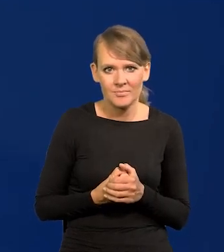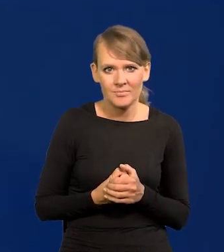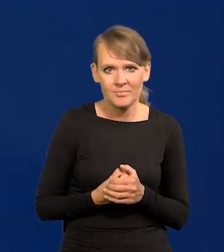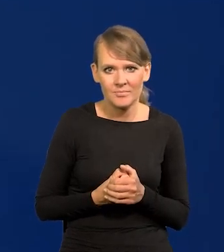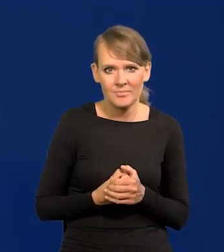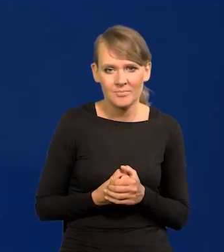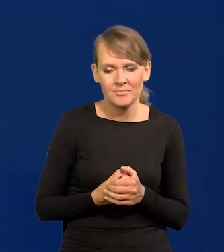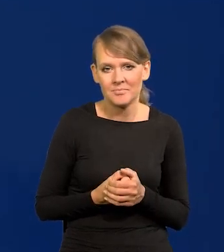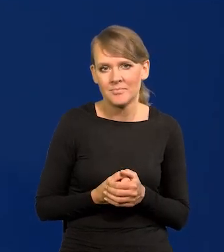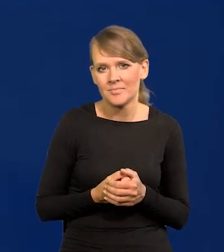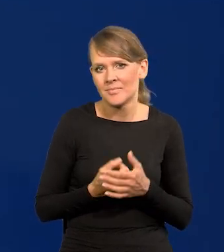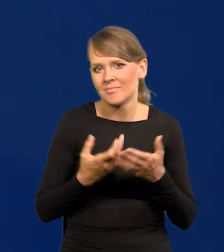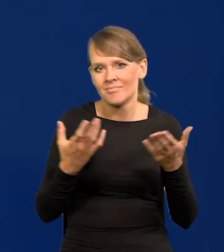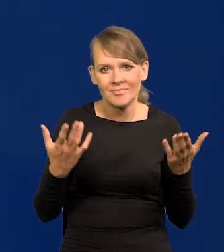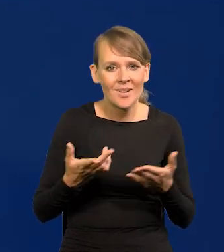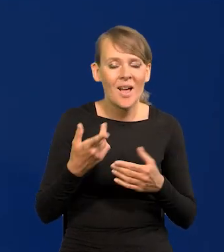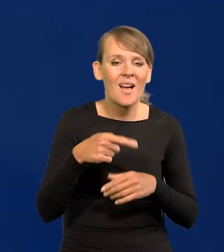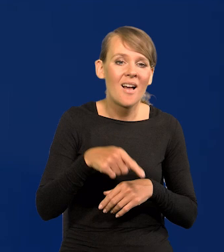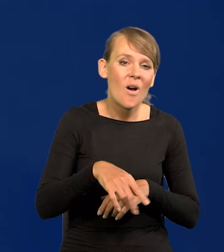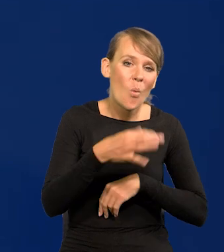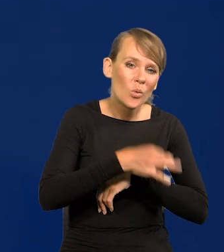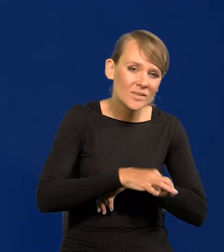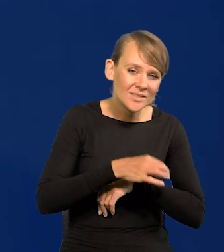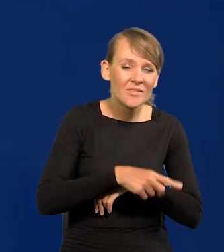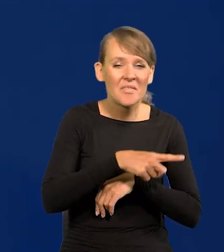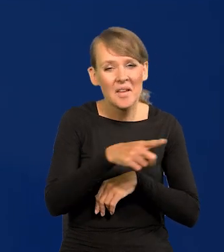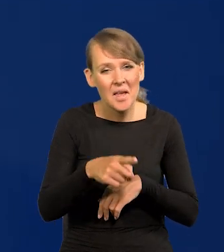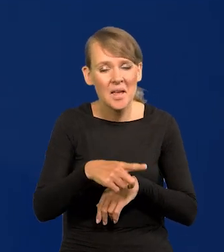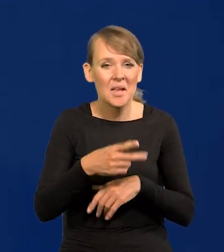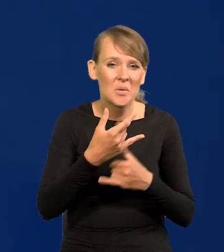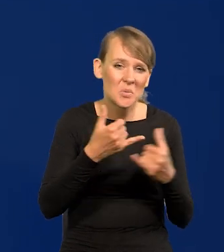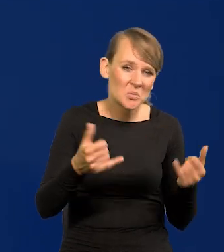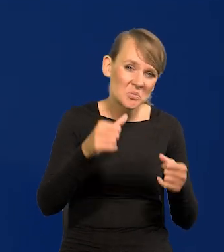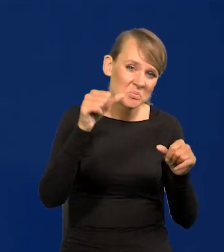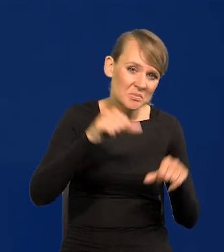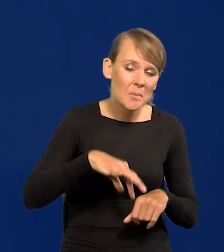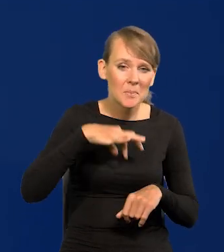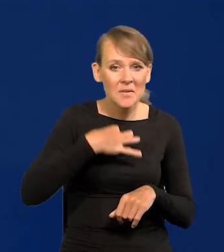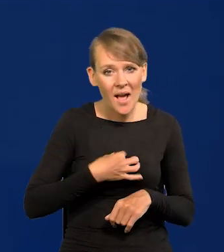jakie by złe były nasze uniwersytety, bo są prywatne szkoły publiczne,